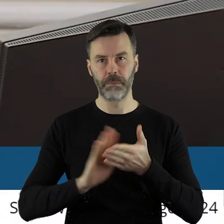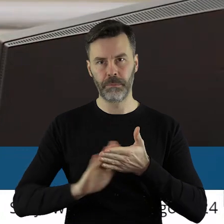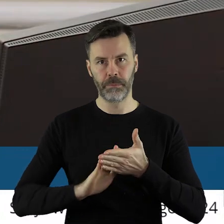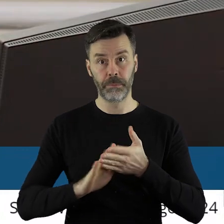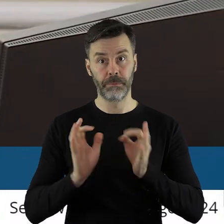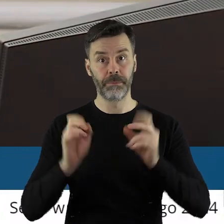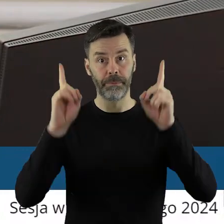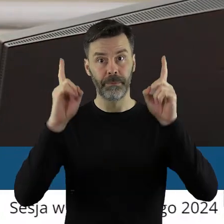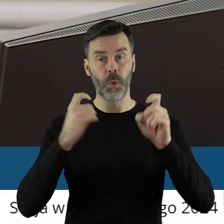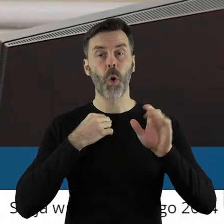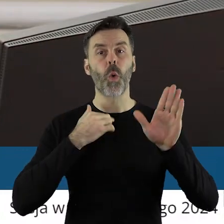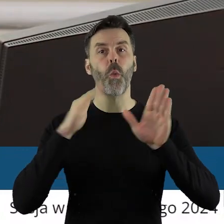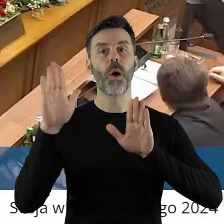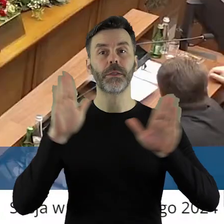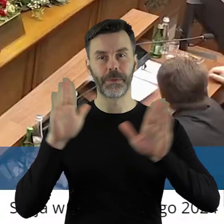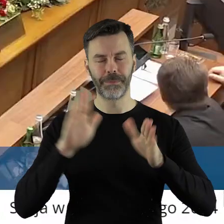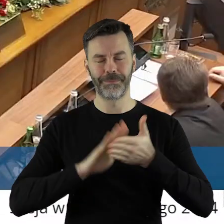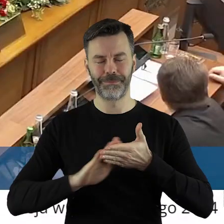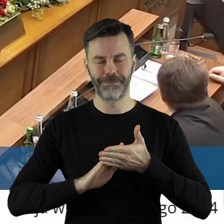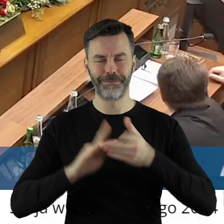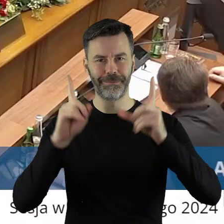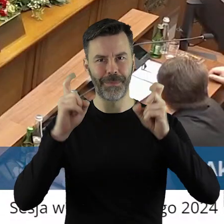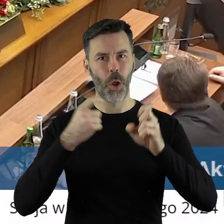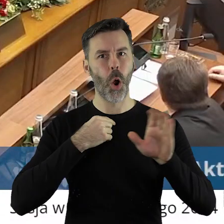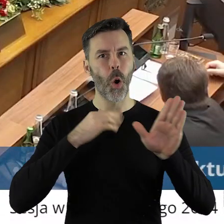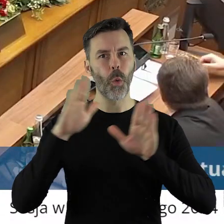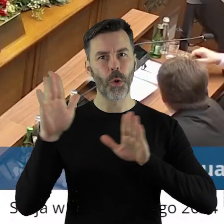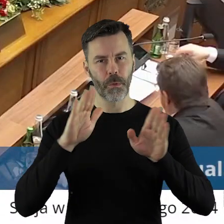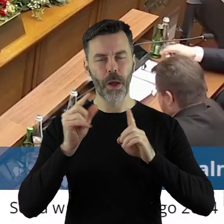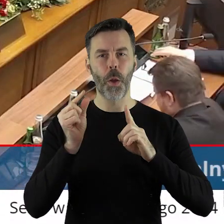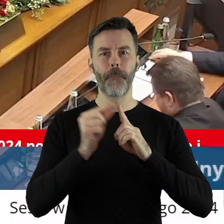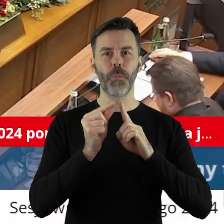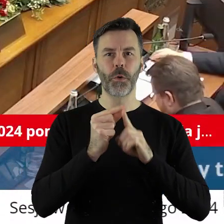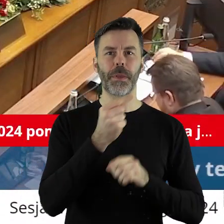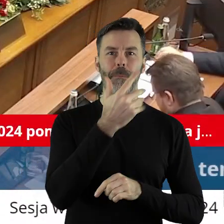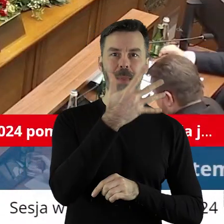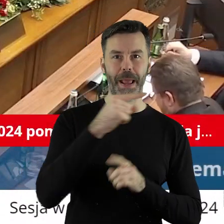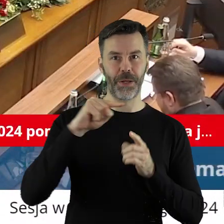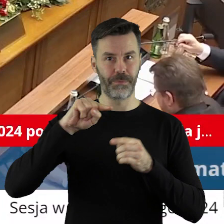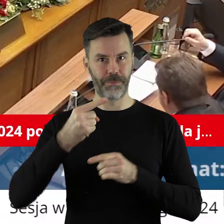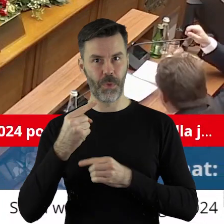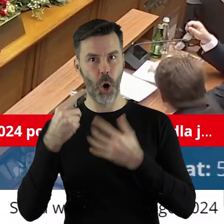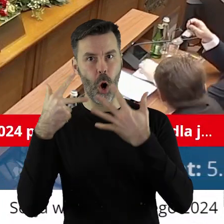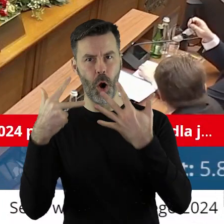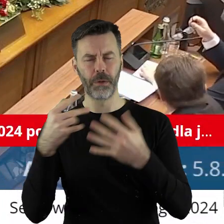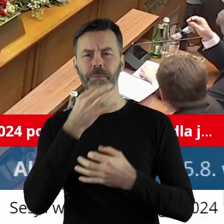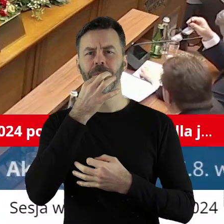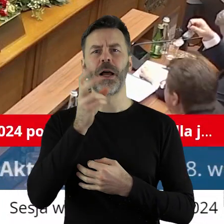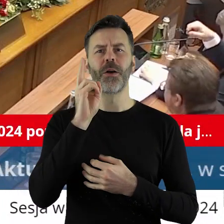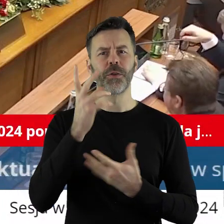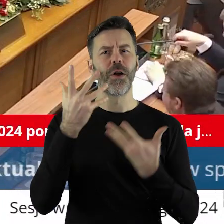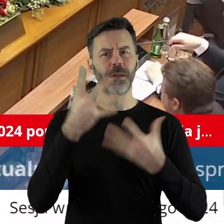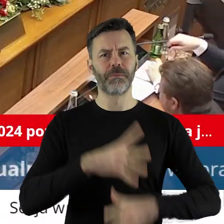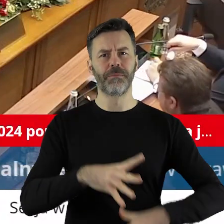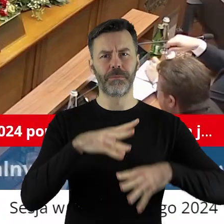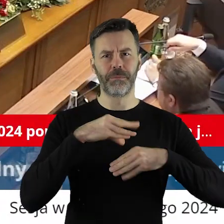A nie głosowanie jeszcze tak... Zarządzam głosowanie w punkcie 5.8 Kto z państwa radnych jest za podjęciem uchwały?